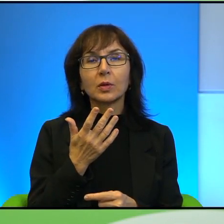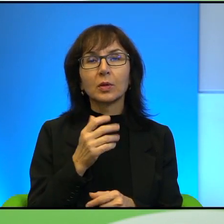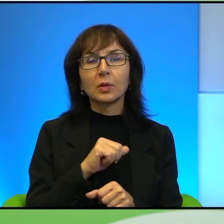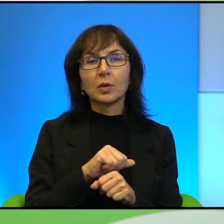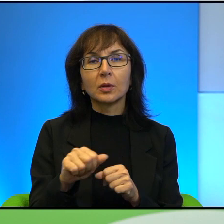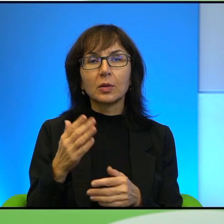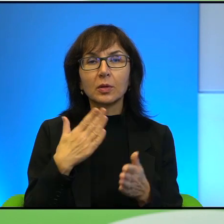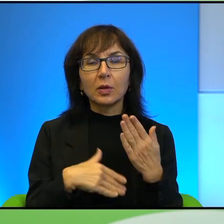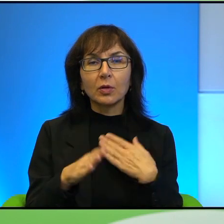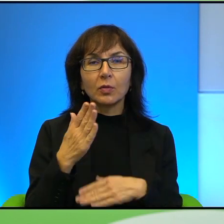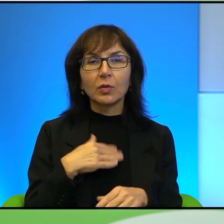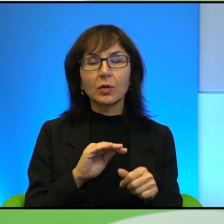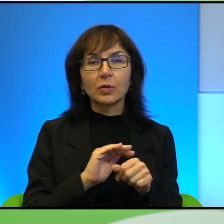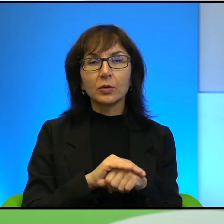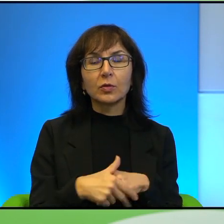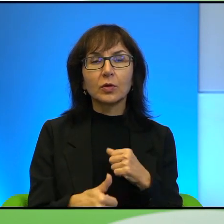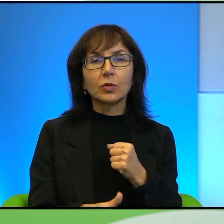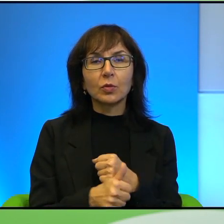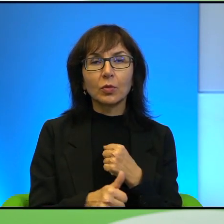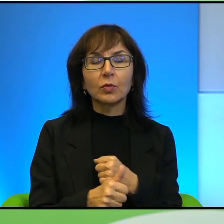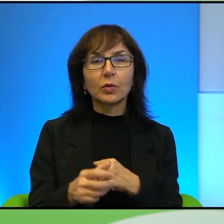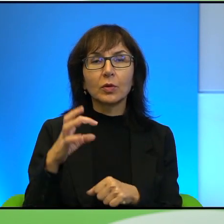zadowolona i szczęśliwa z tego powodu, że jej syn został męczennikiem.